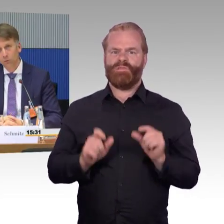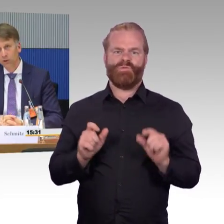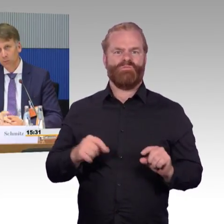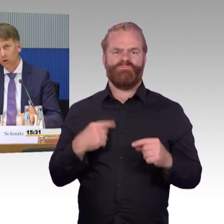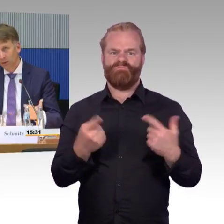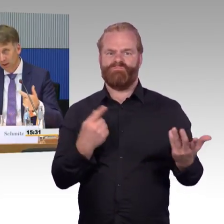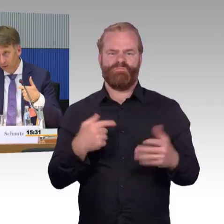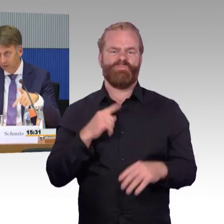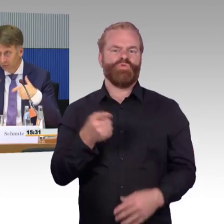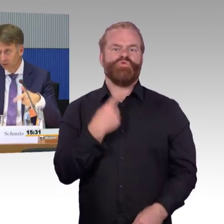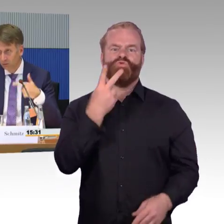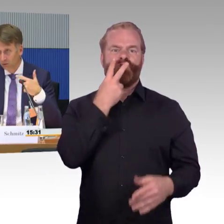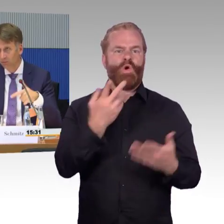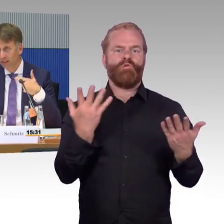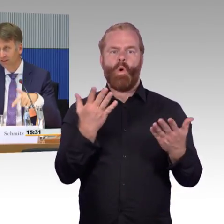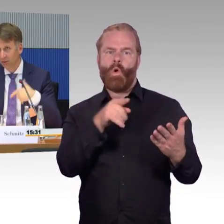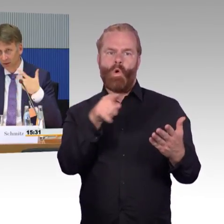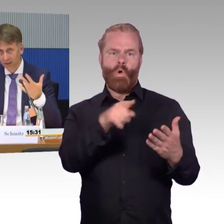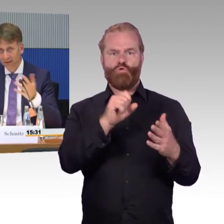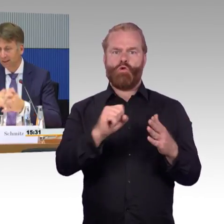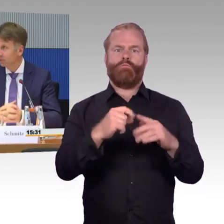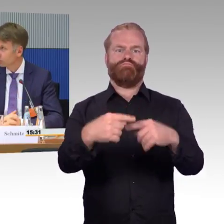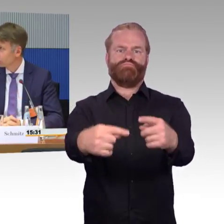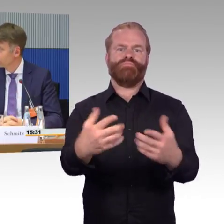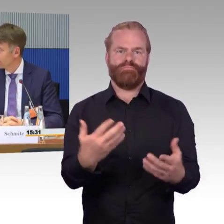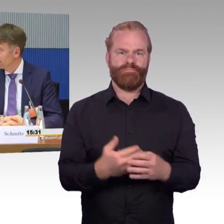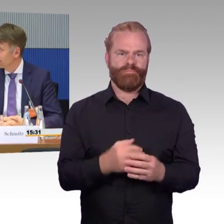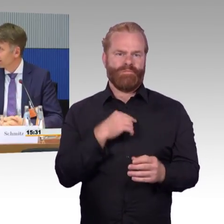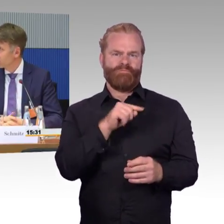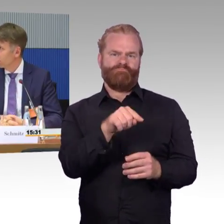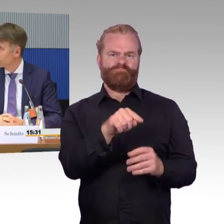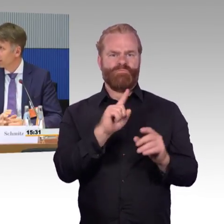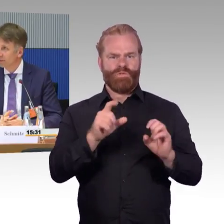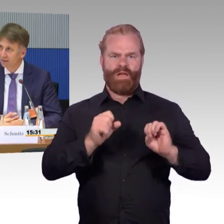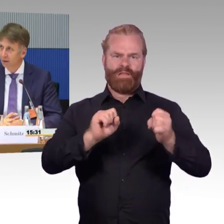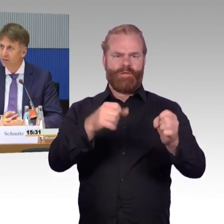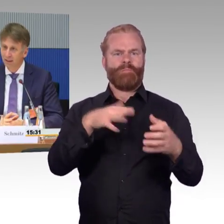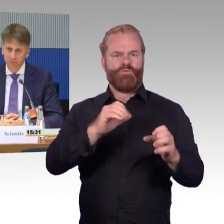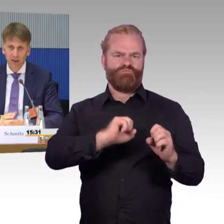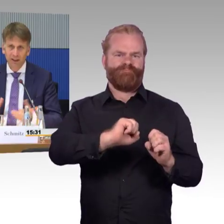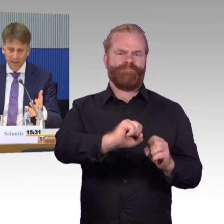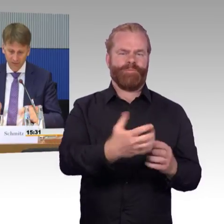Das ist alles schön und gut. Ich brauche aber auch eine Verbindung vom Fahrzeug in die Infrastruktur. Das heißt ich brauche auch Sendemasten außerhalb.